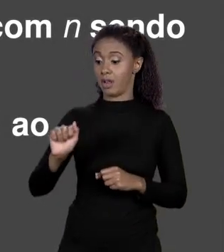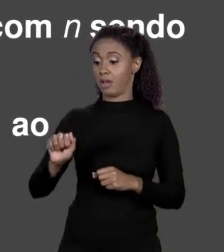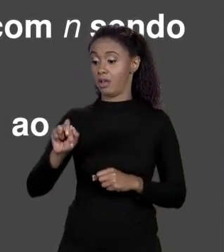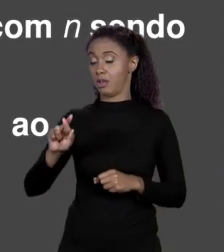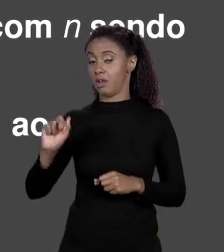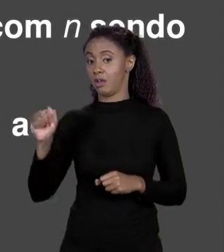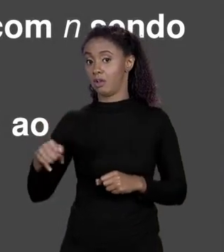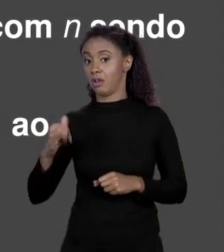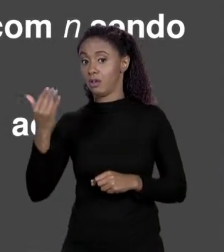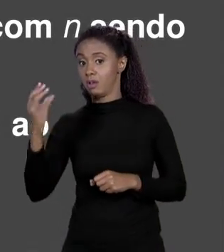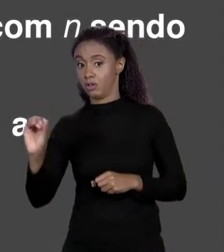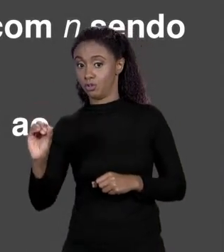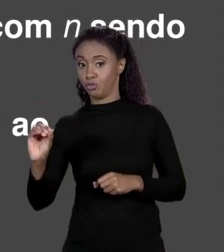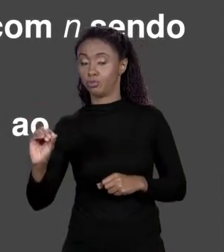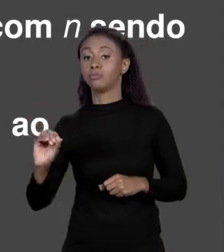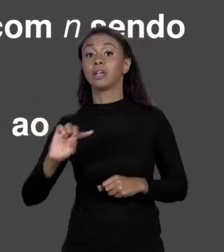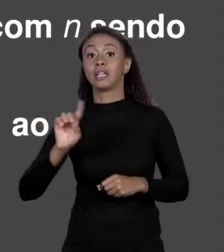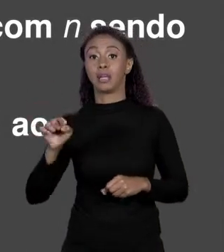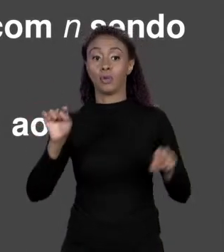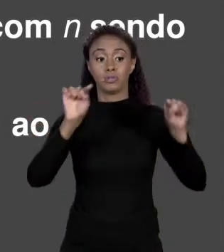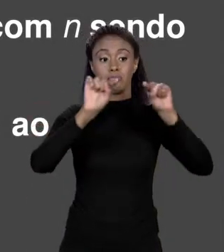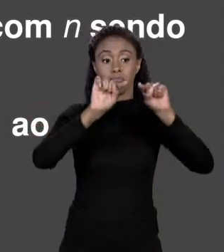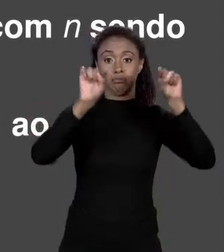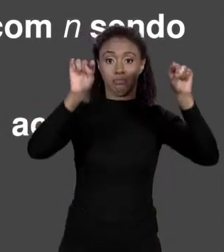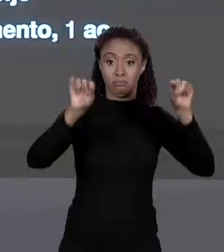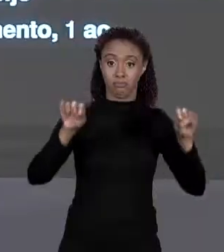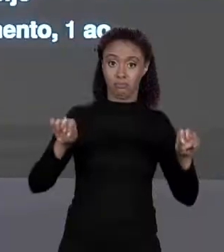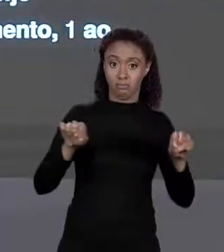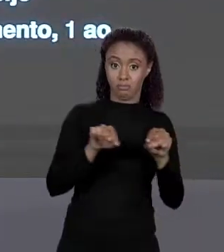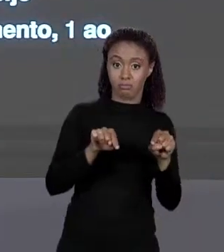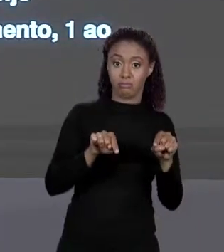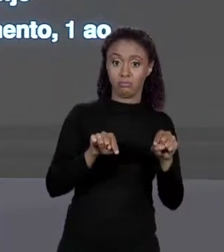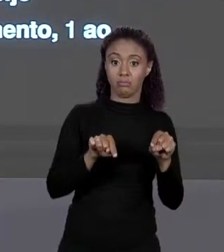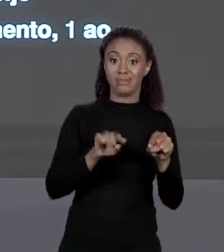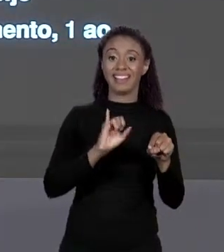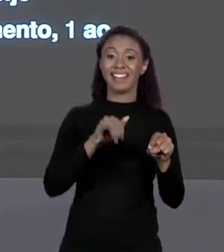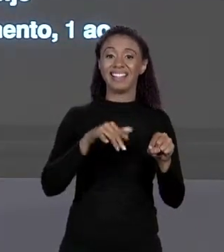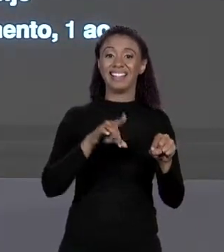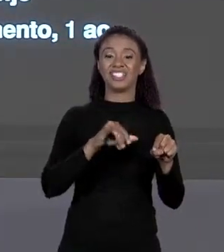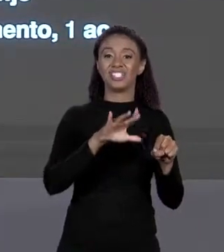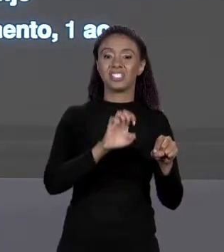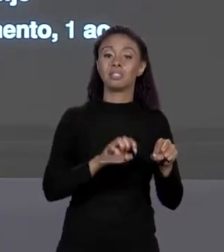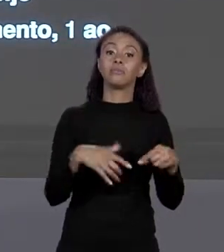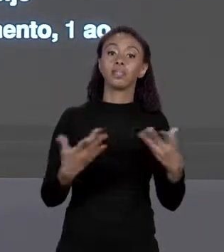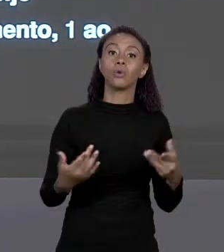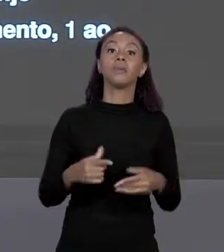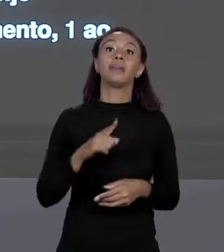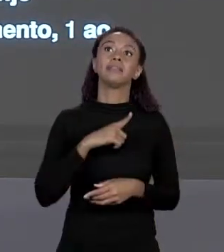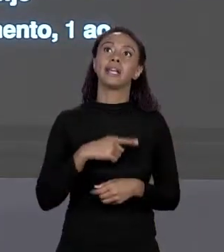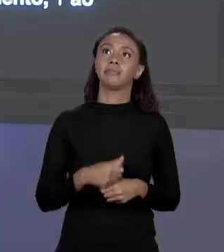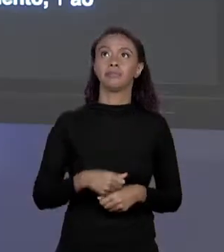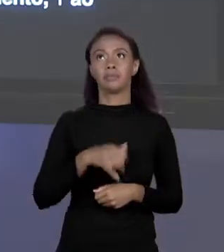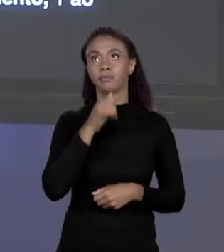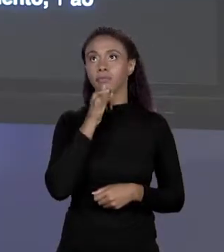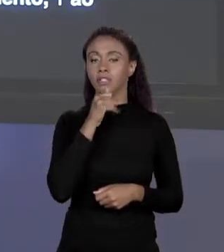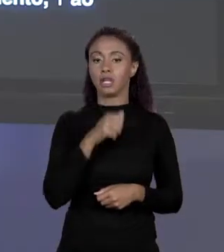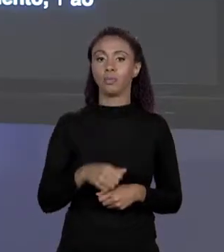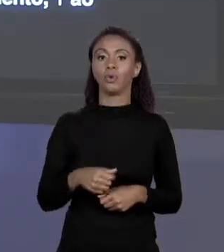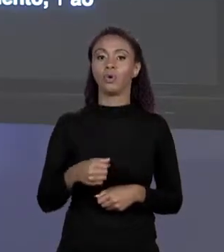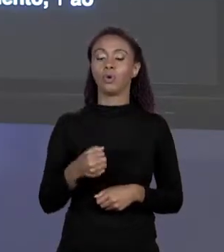ELEMENTOS DO ARRANJO MENOS 1. ENTÃO SE O ARRANJO TEM 10 ELEMENTOS, VAI DE 0 A 9, 5 ELEMENTOS 0 A 4 E ASSIM VAI. 0